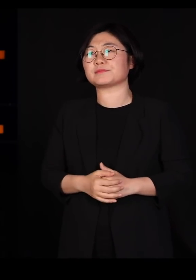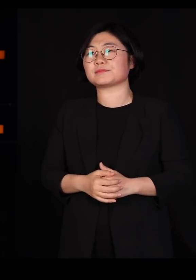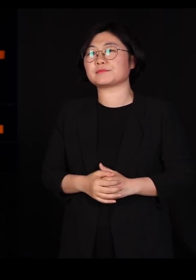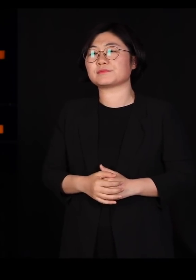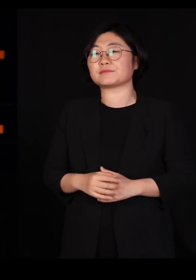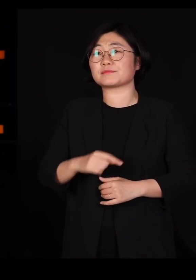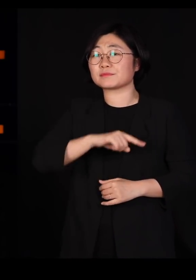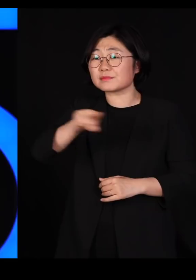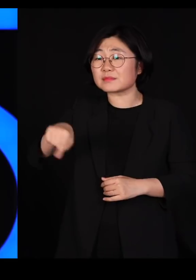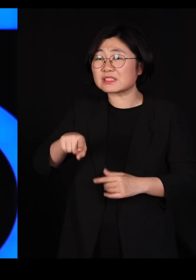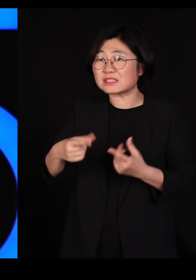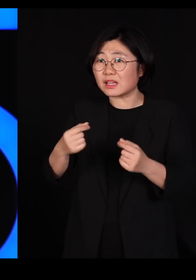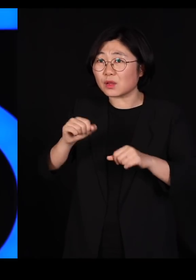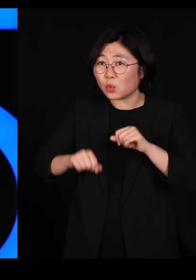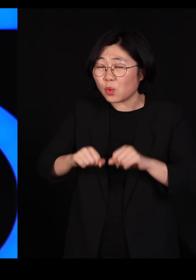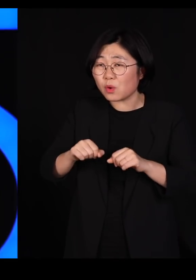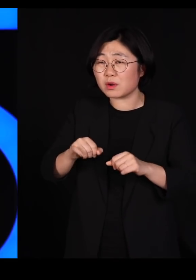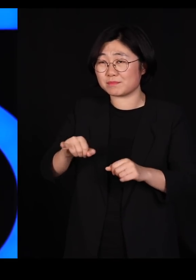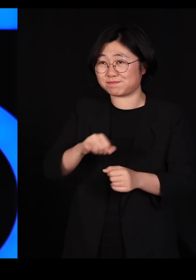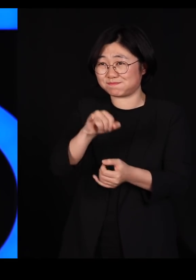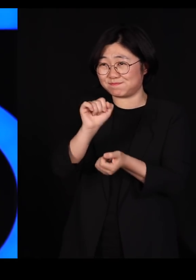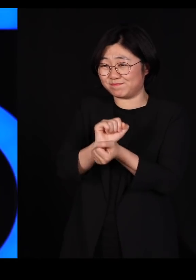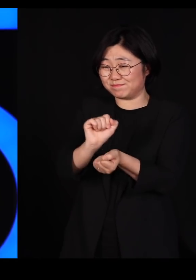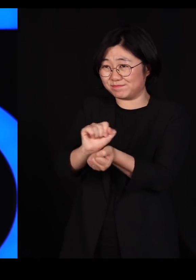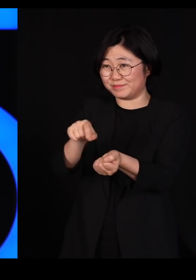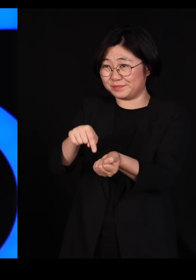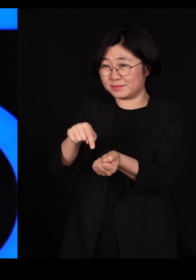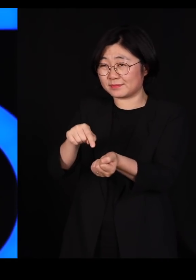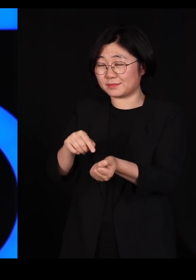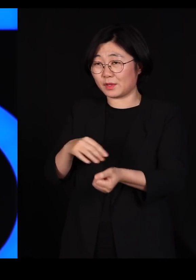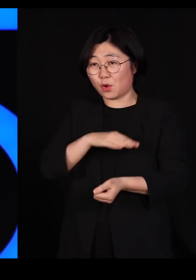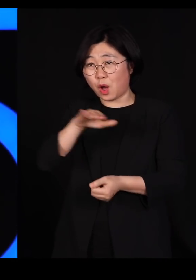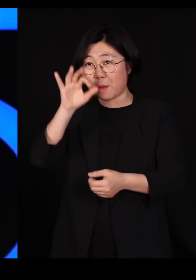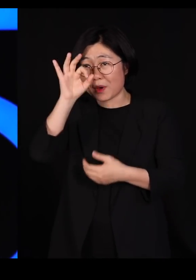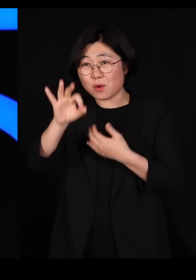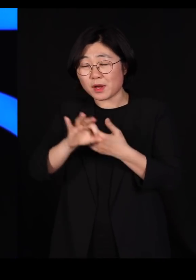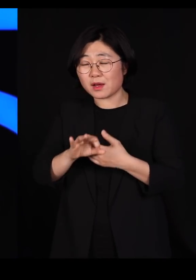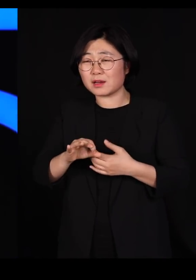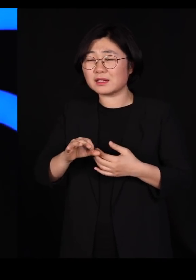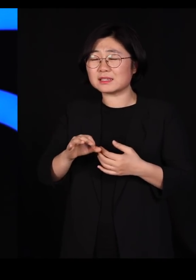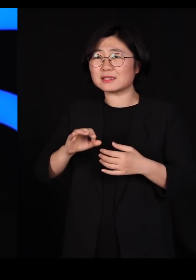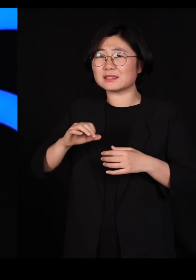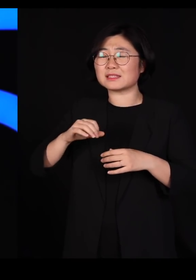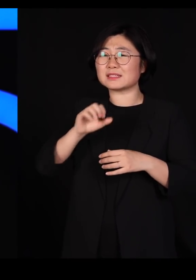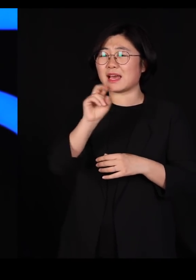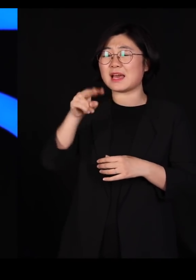이번 바이러스 사태도 우리가 자꾸 야생 동물들을 건드리니까